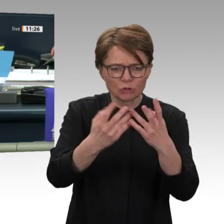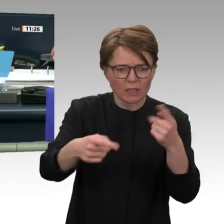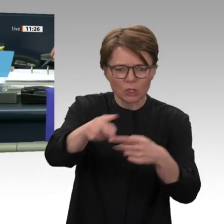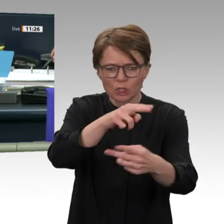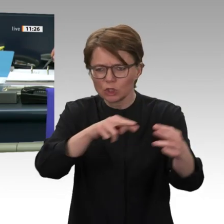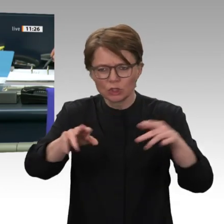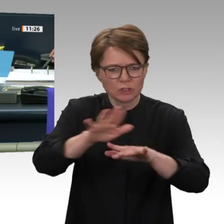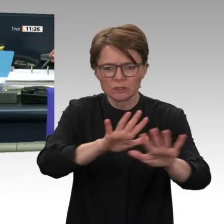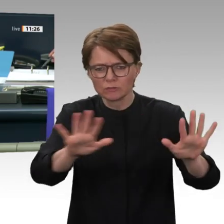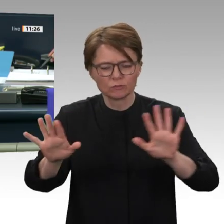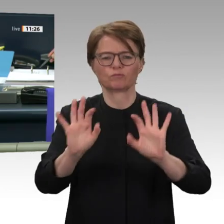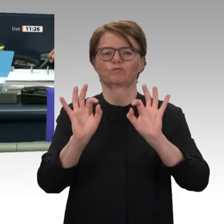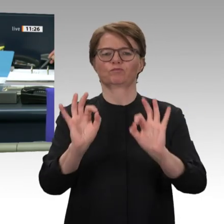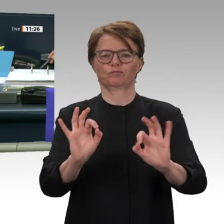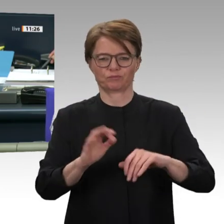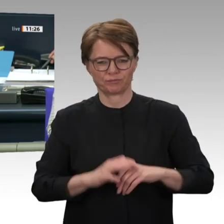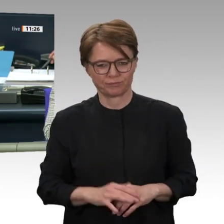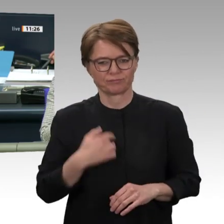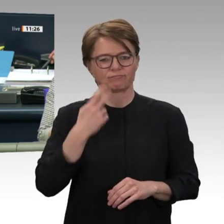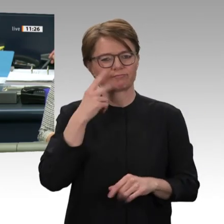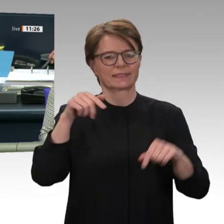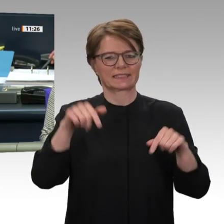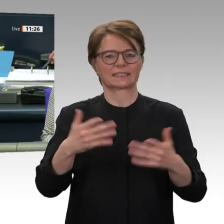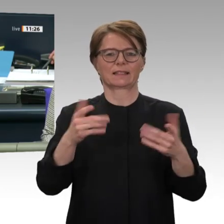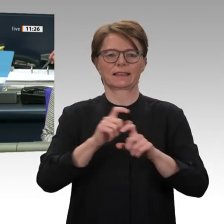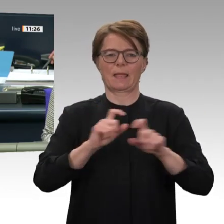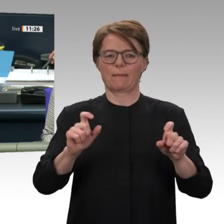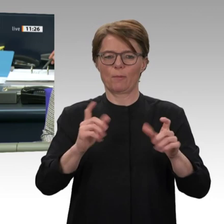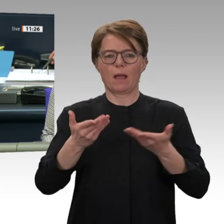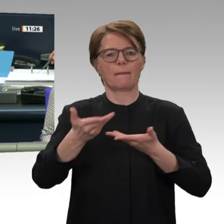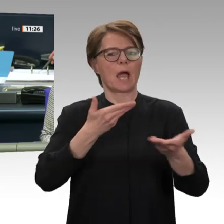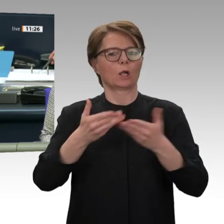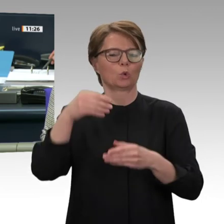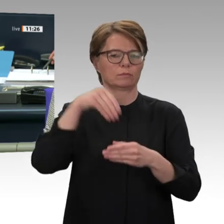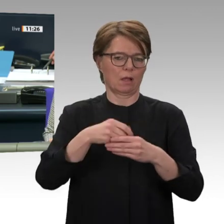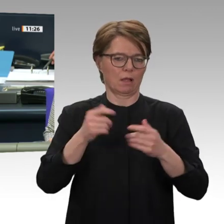Antrags der Bundesregierung, zur Fortsetzung der Beteiligung bewaffneter deutscher Streitkräfte